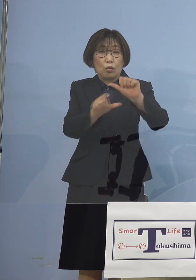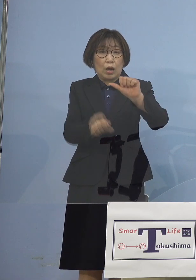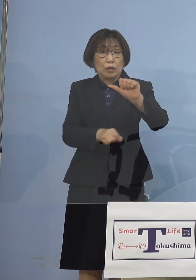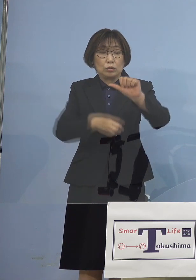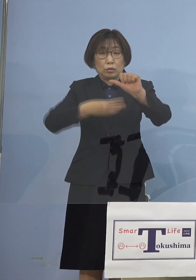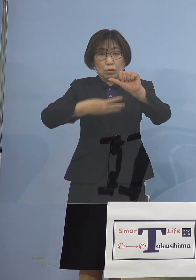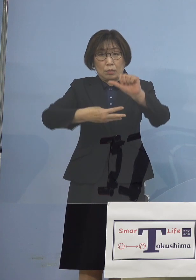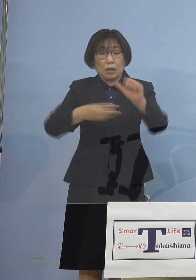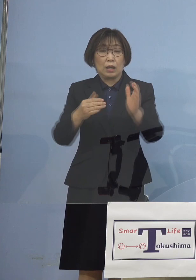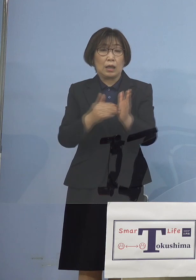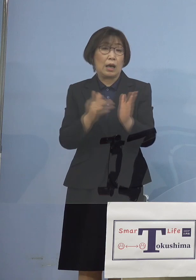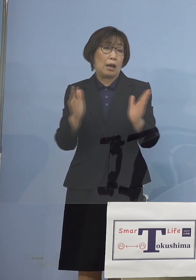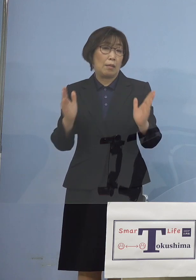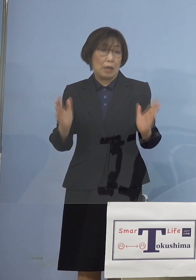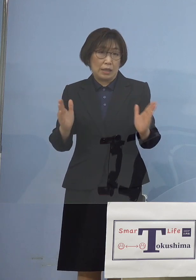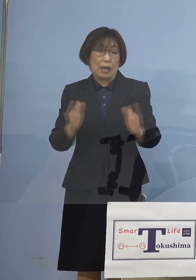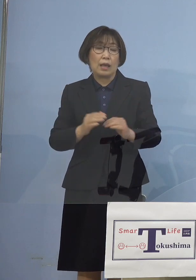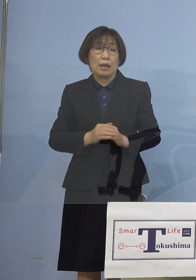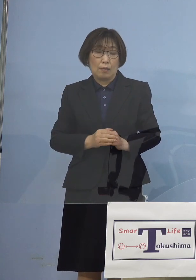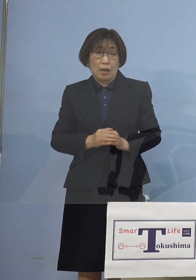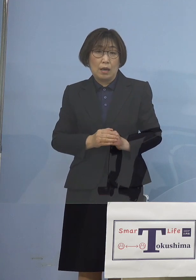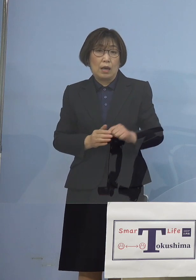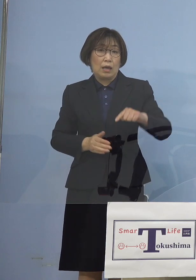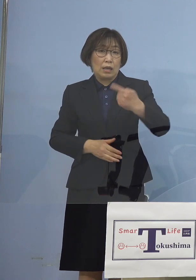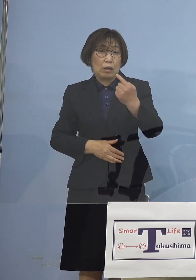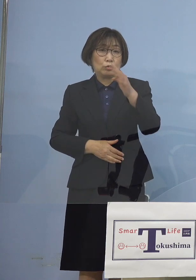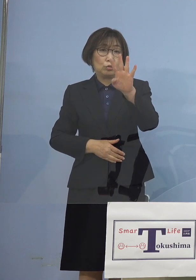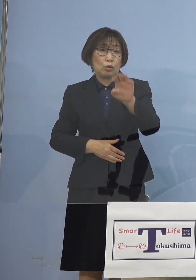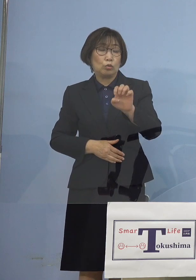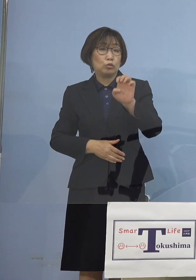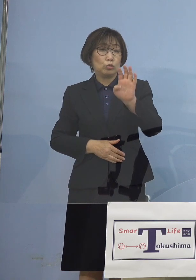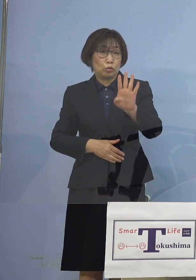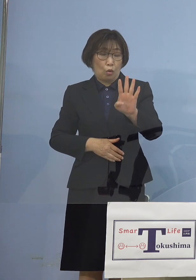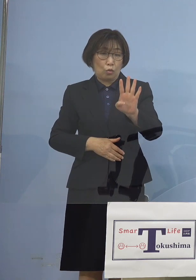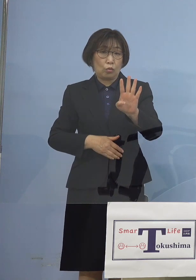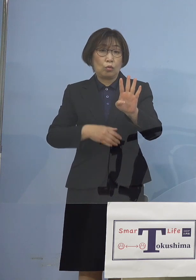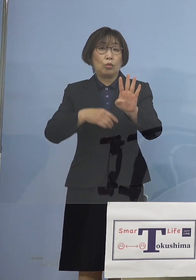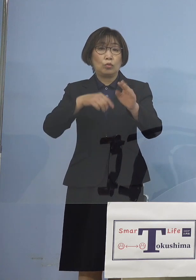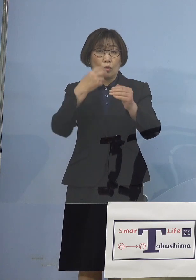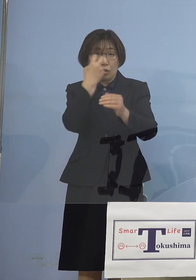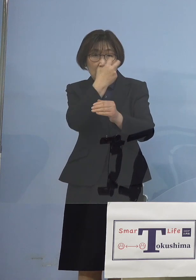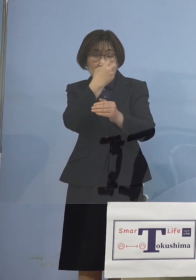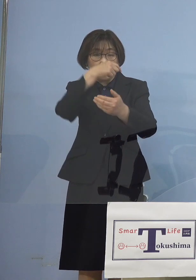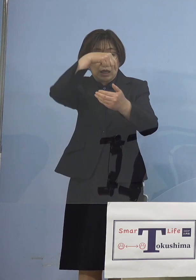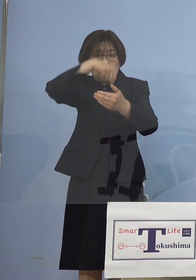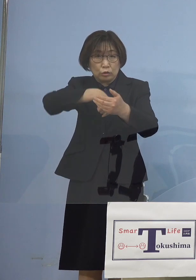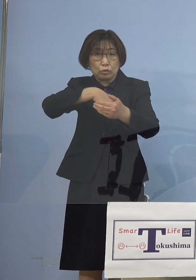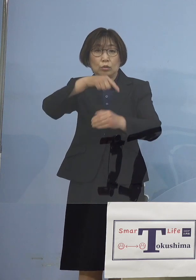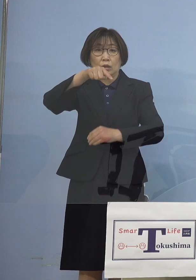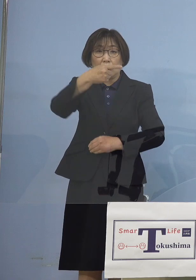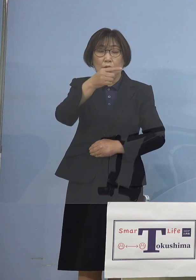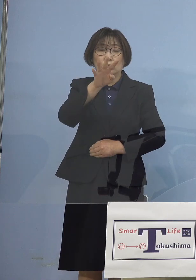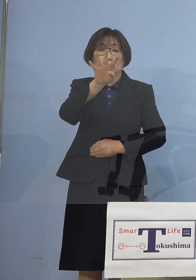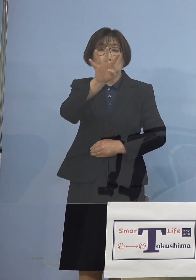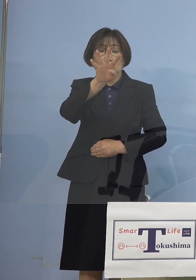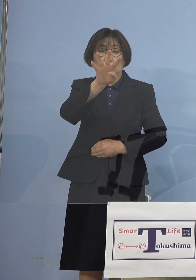数として同じ144 検体中 何と134検体